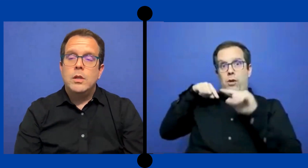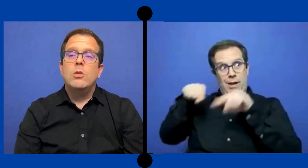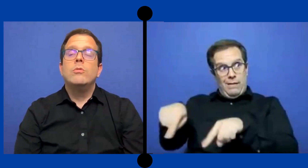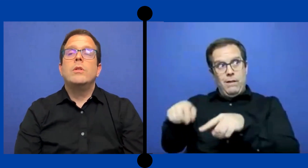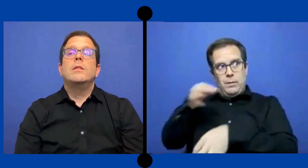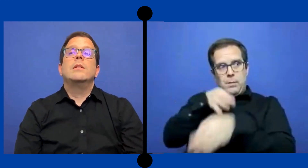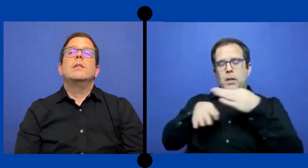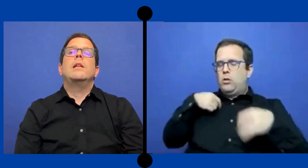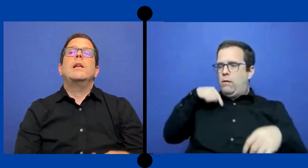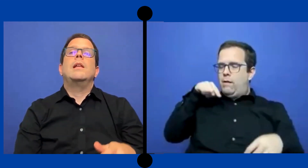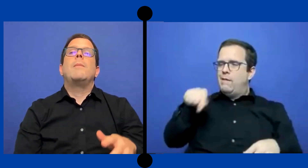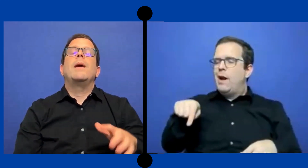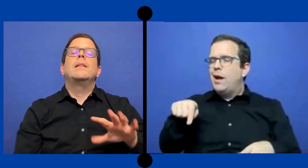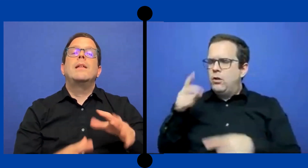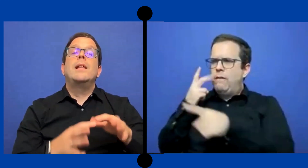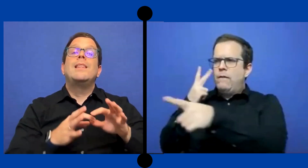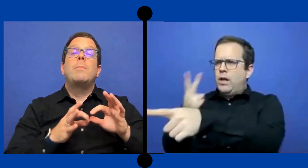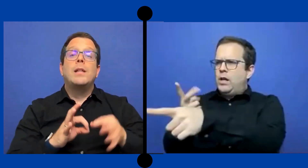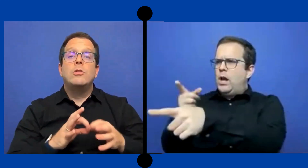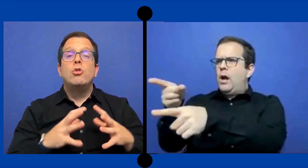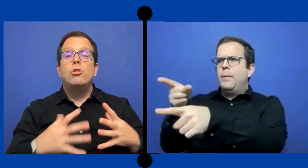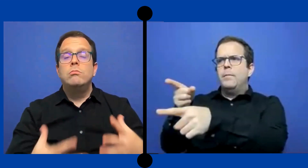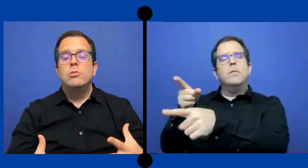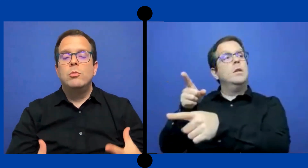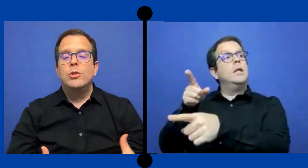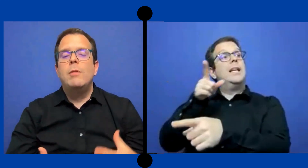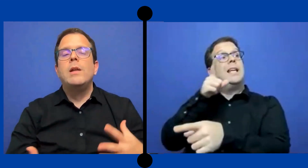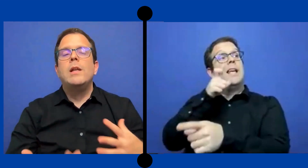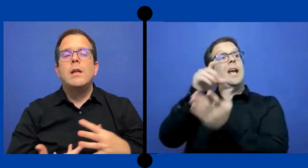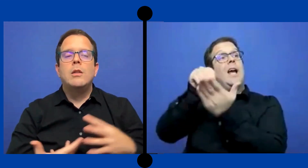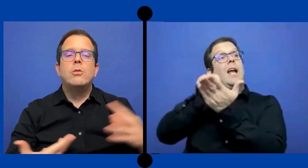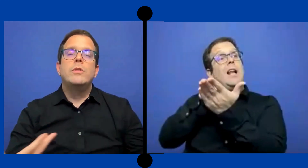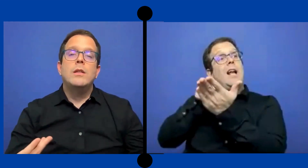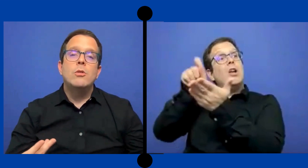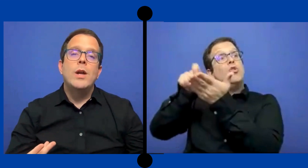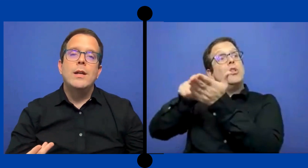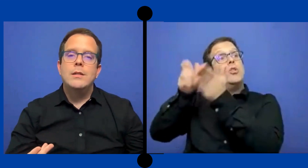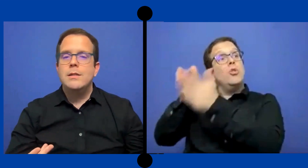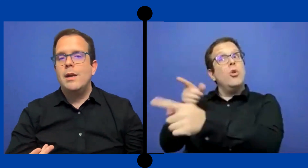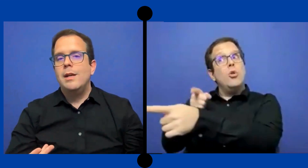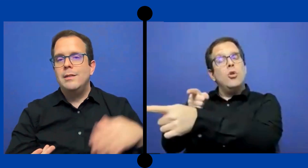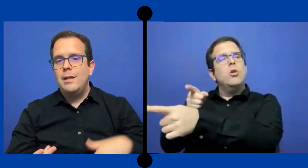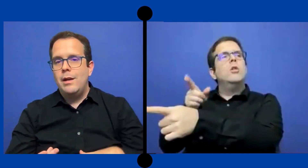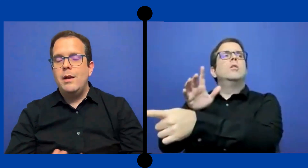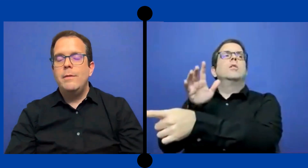Entonces es la parte de la interpretación como tal venía ... entonces de una agencia externa.